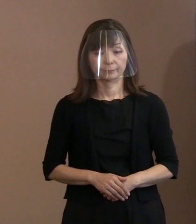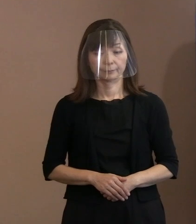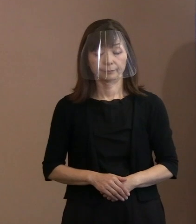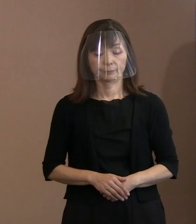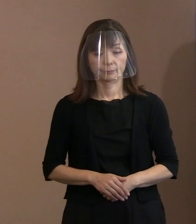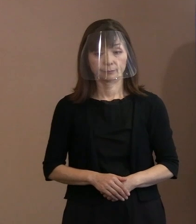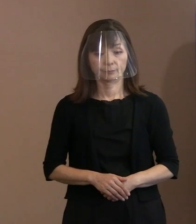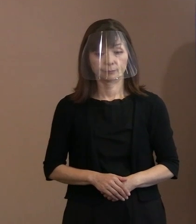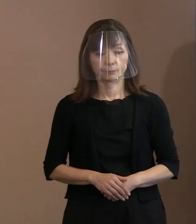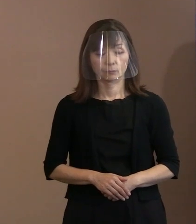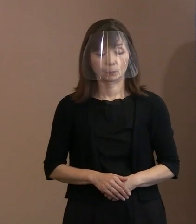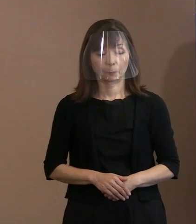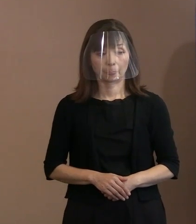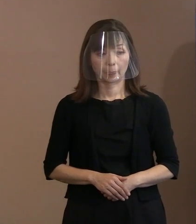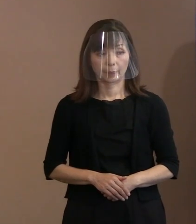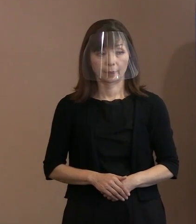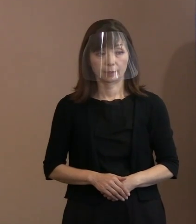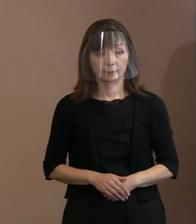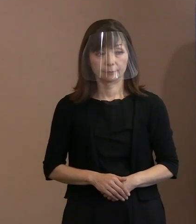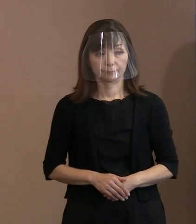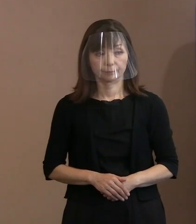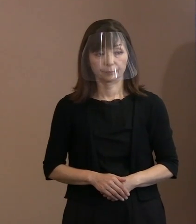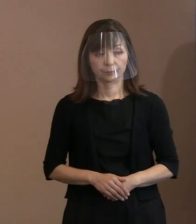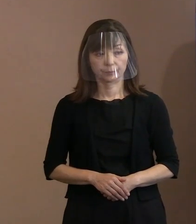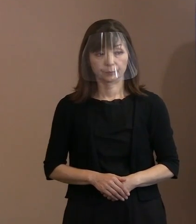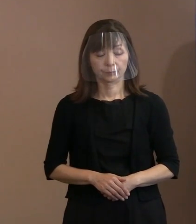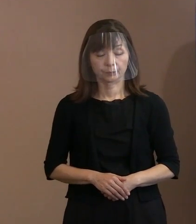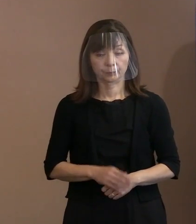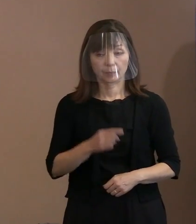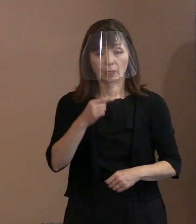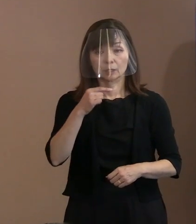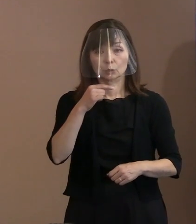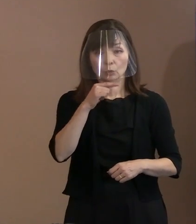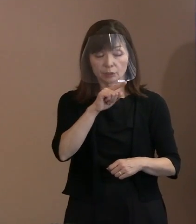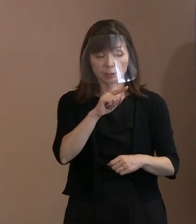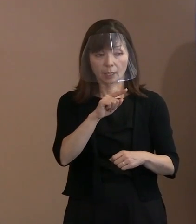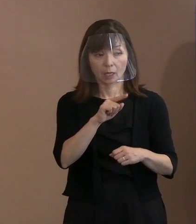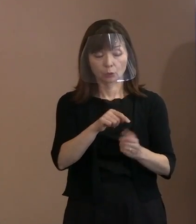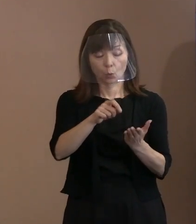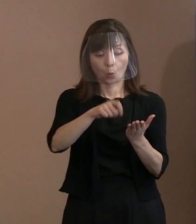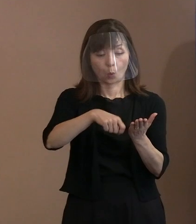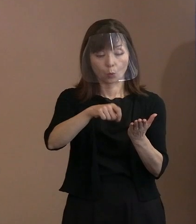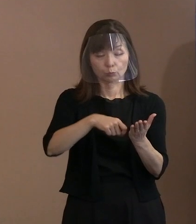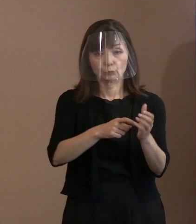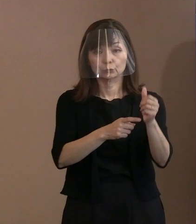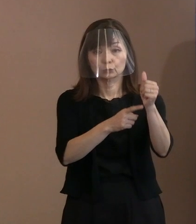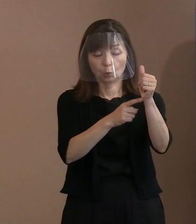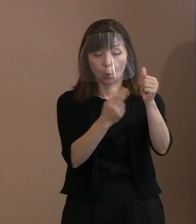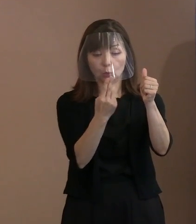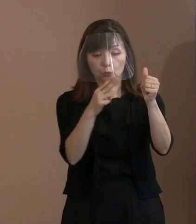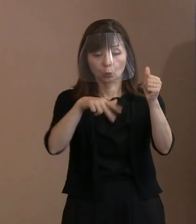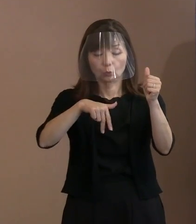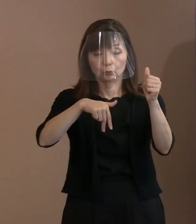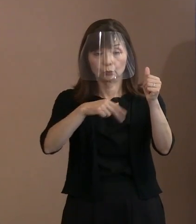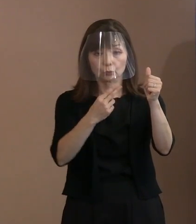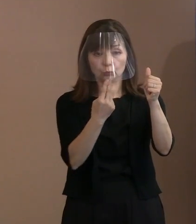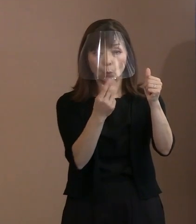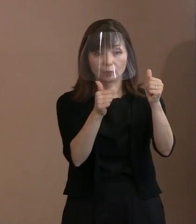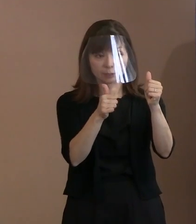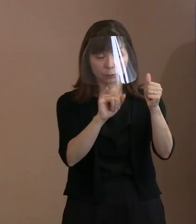市長､今回ロシアのトルストイの言葉も 引用されながら宣言を書かれる中で､